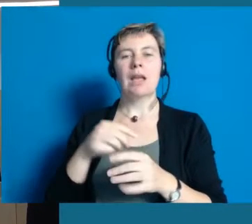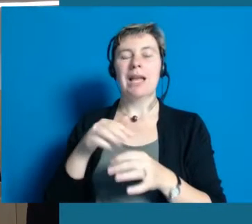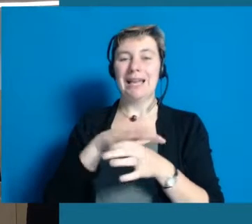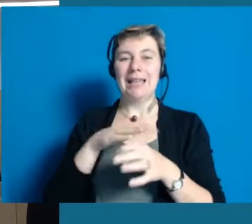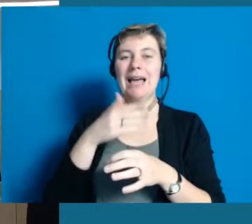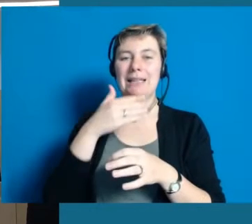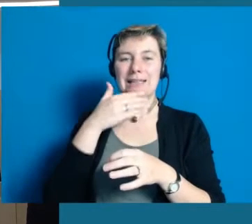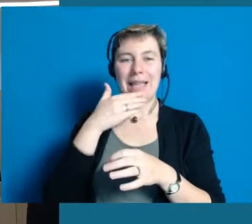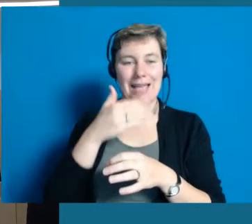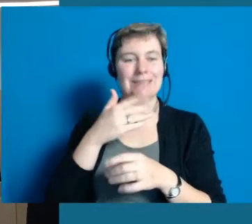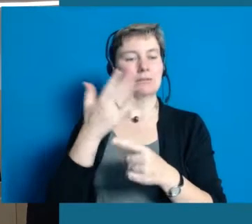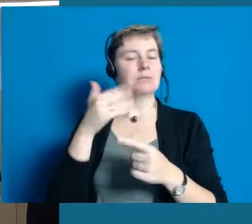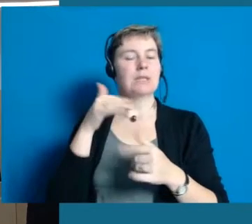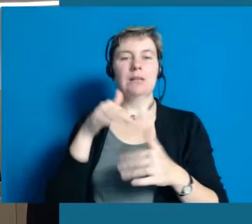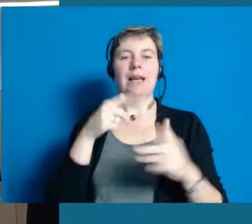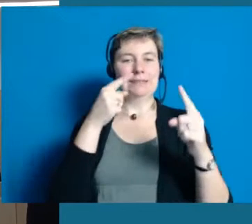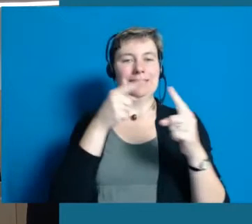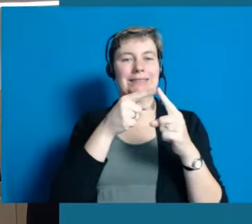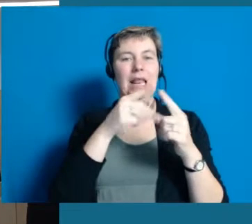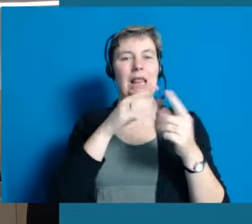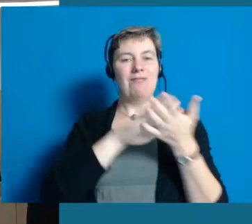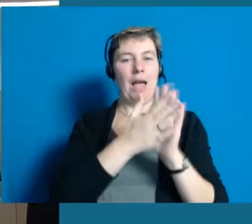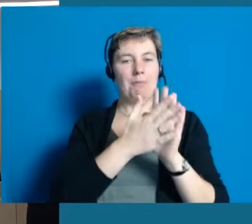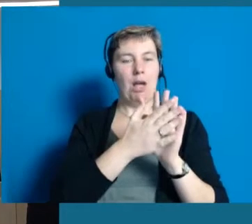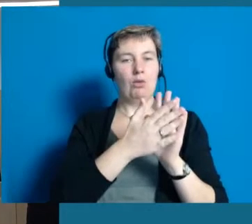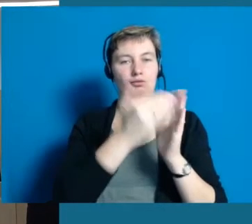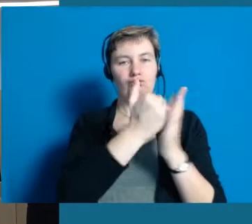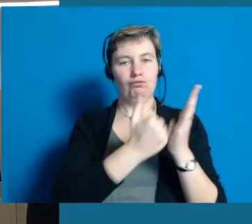die wir mit dem Land Hessen für diese Modellprojekt abgeschlossen haben, gesagt: